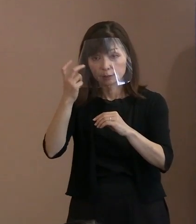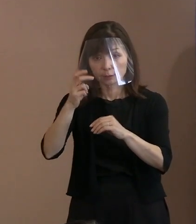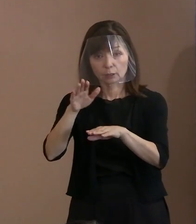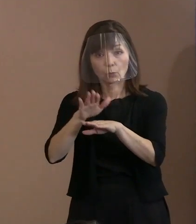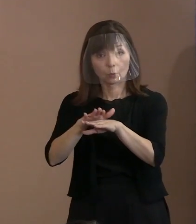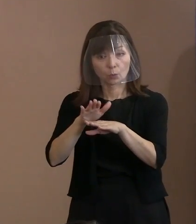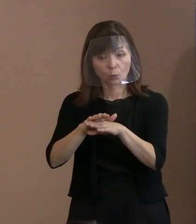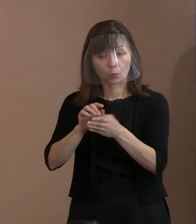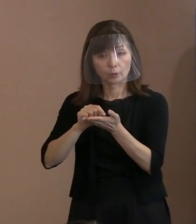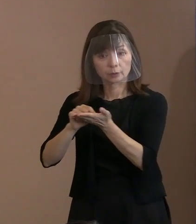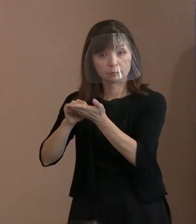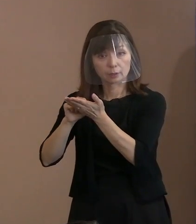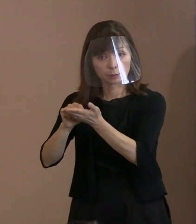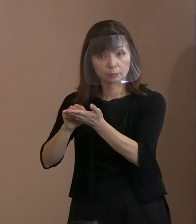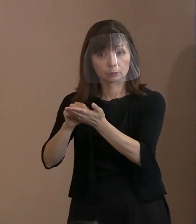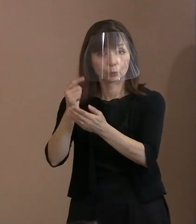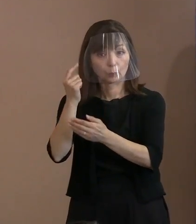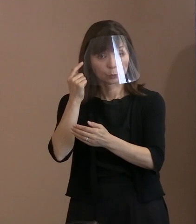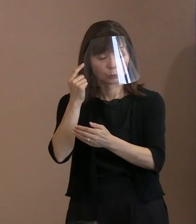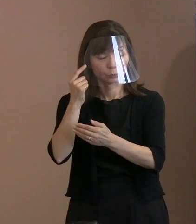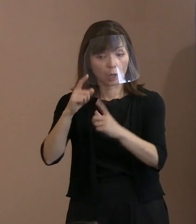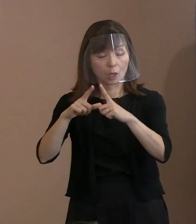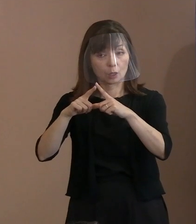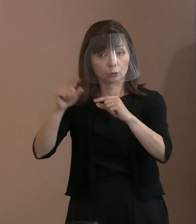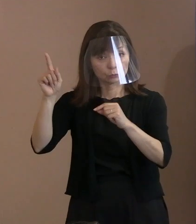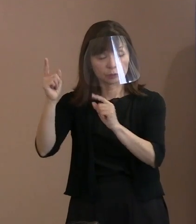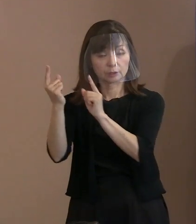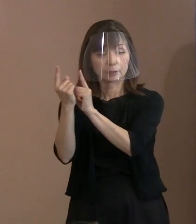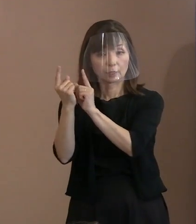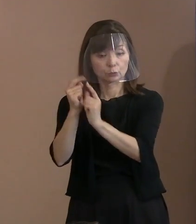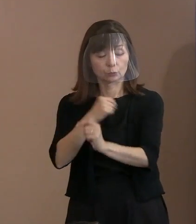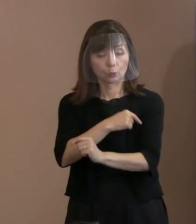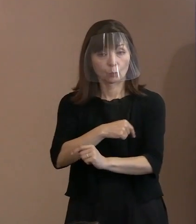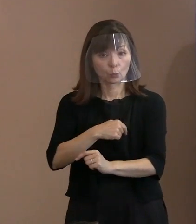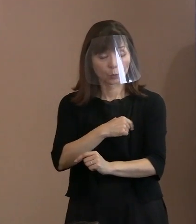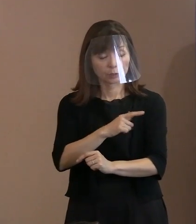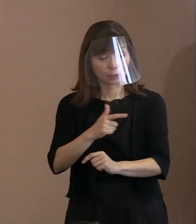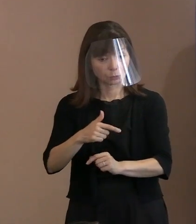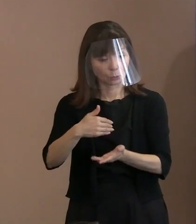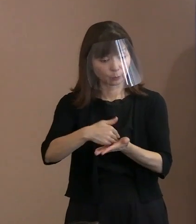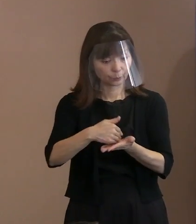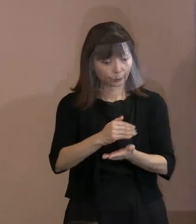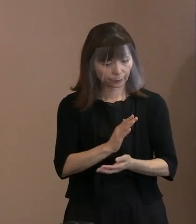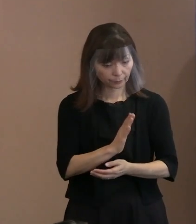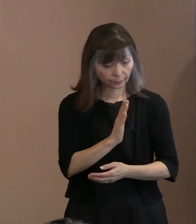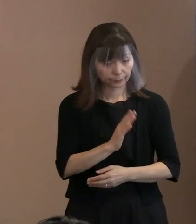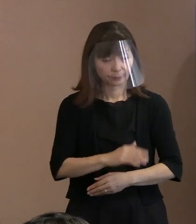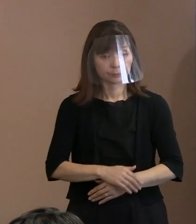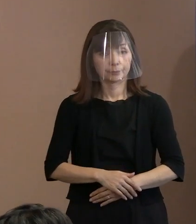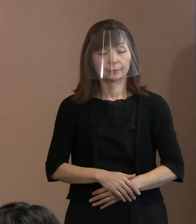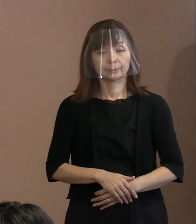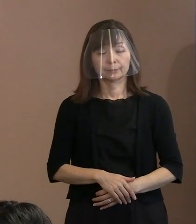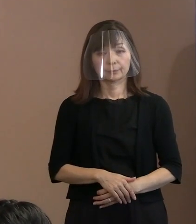そこら辺､国に対する思いなどを お聞かせいただければと思います｡